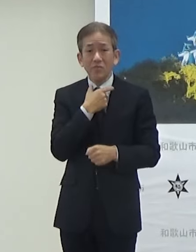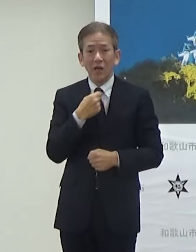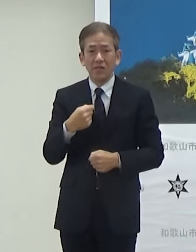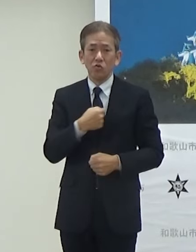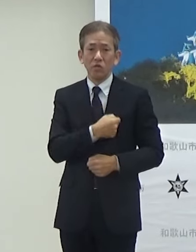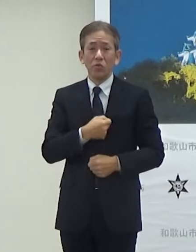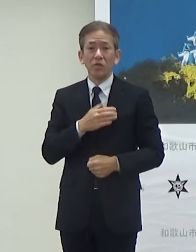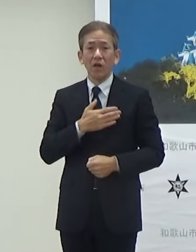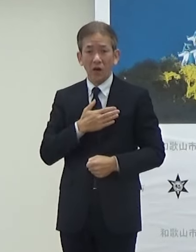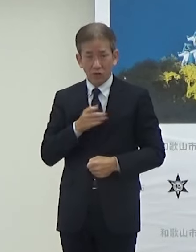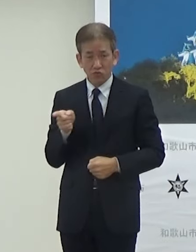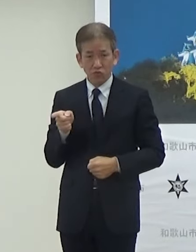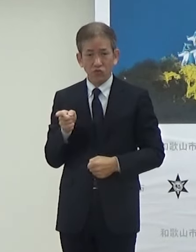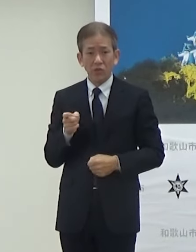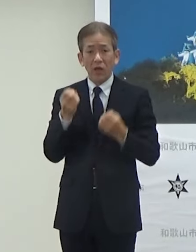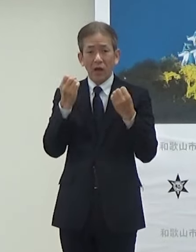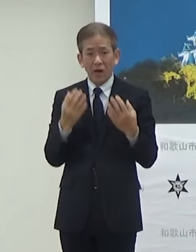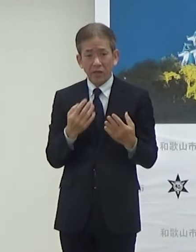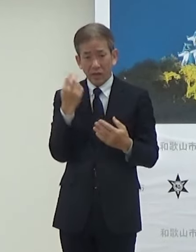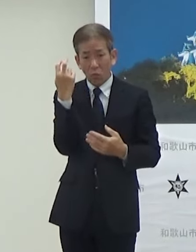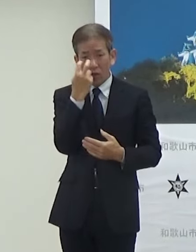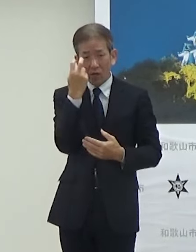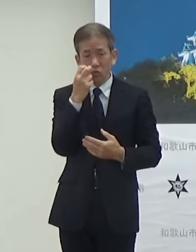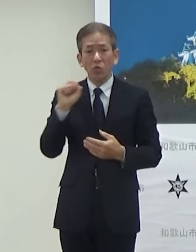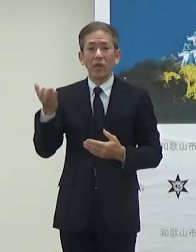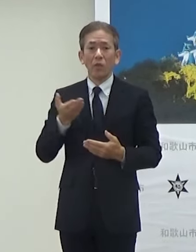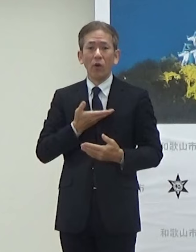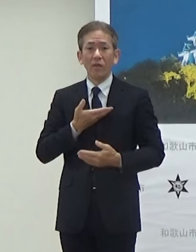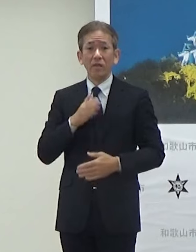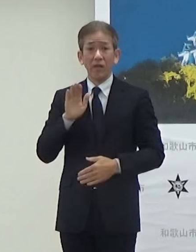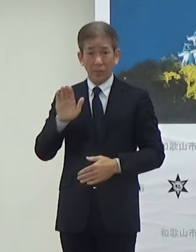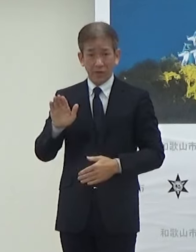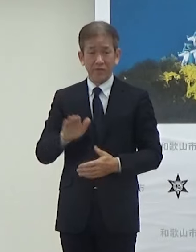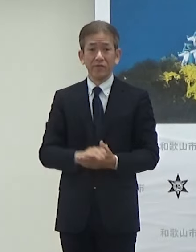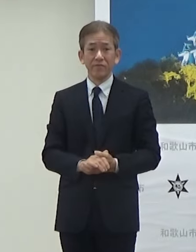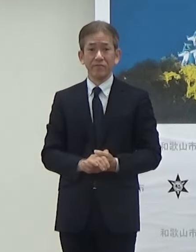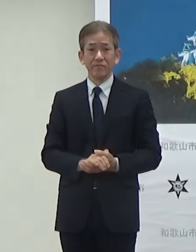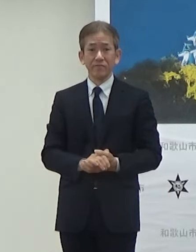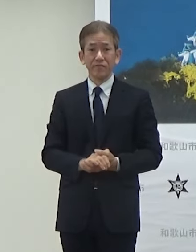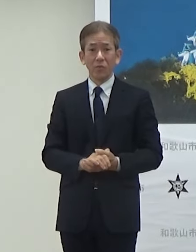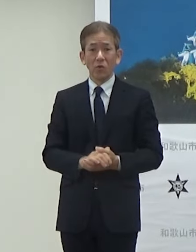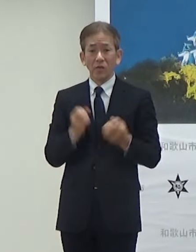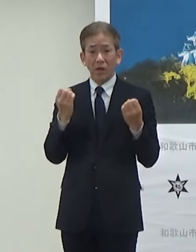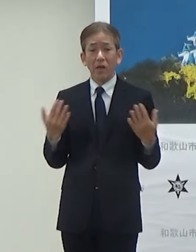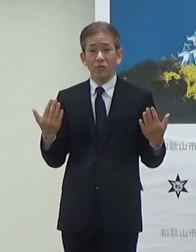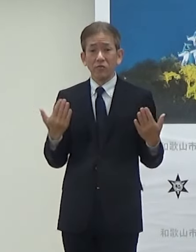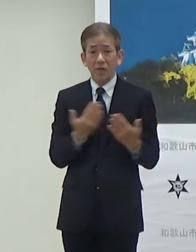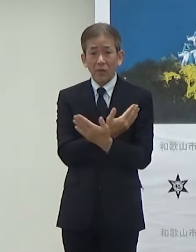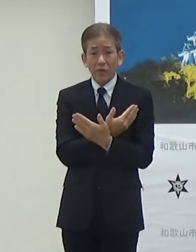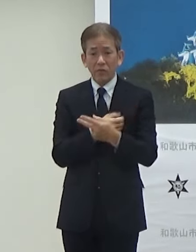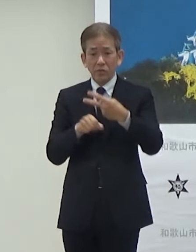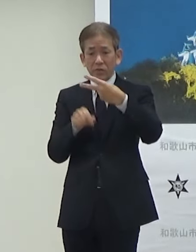新たに監修しますそうしたリニューアルが2月の1日